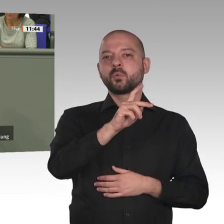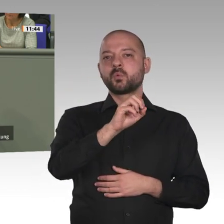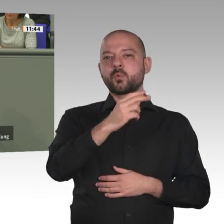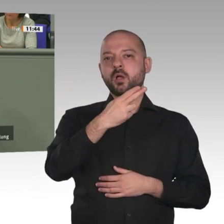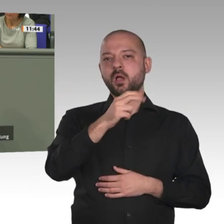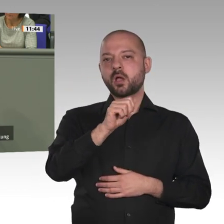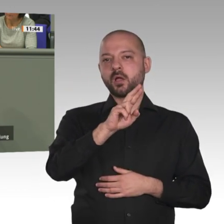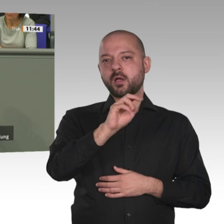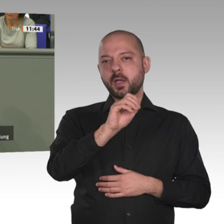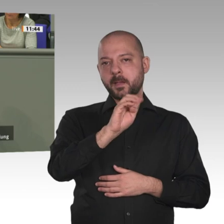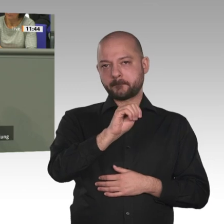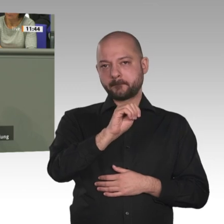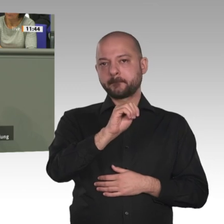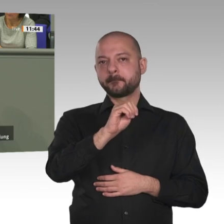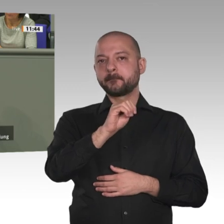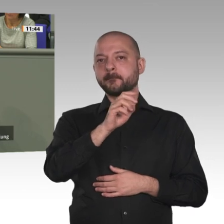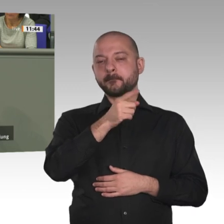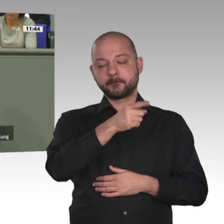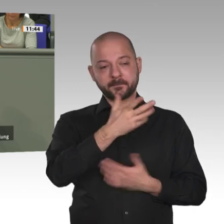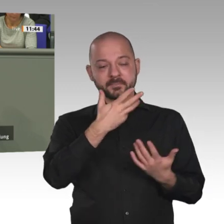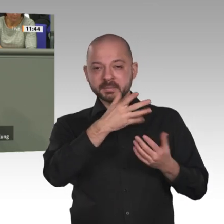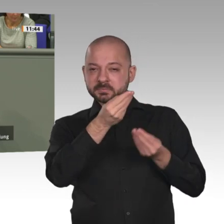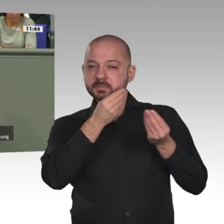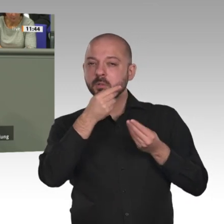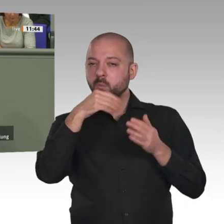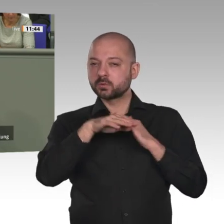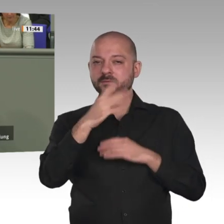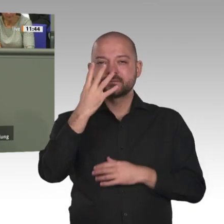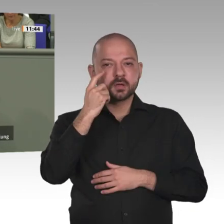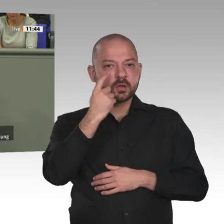Gegenkonzept, nämlich Entwicklung und Zukunft für die Jugend der afrikanischen Länder.